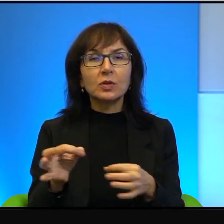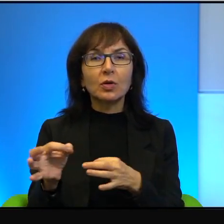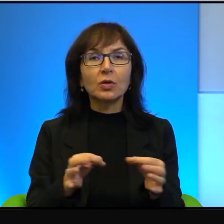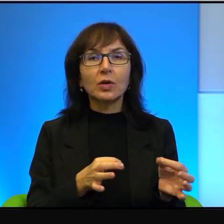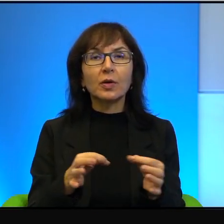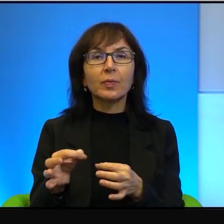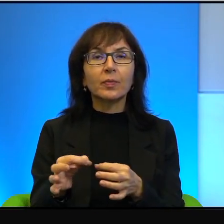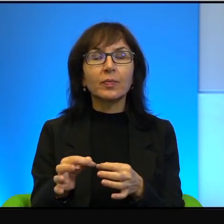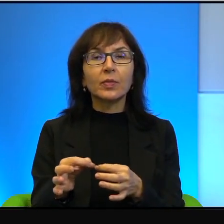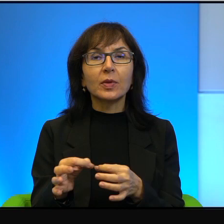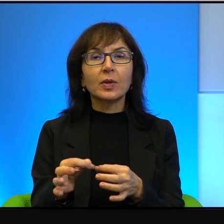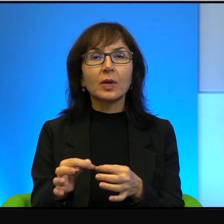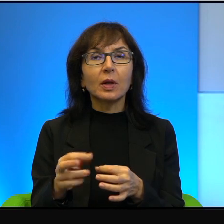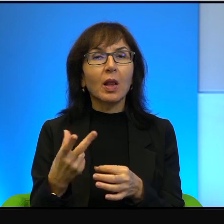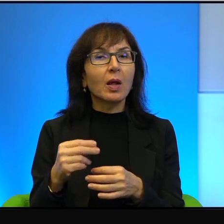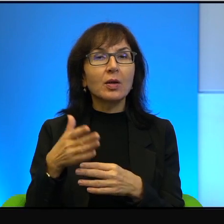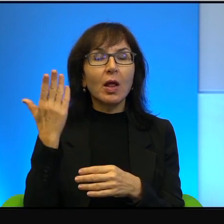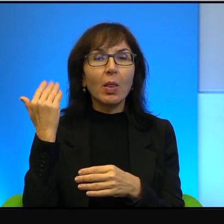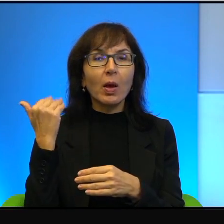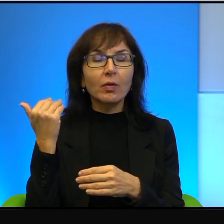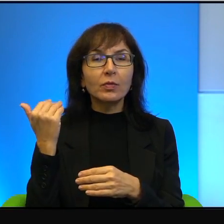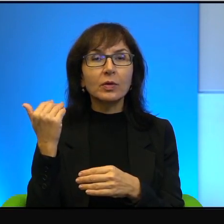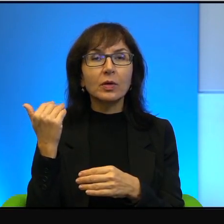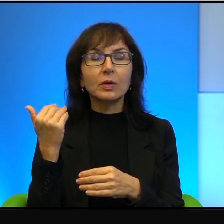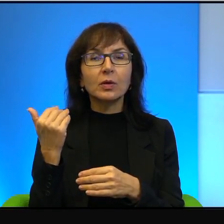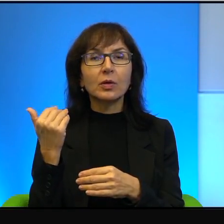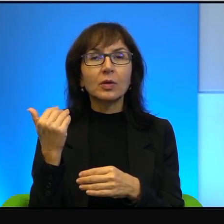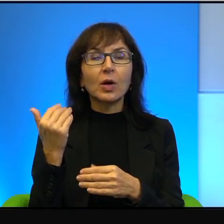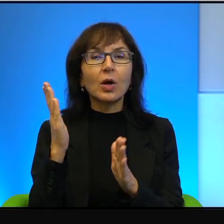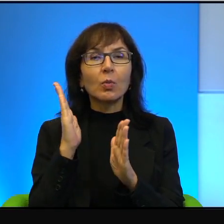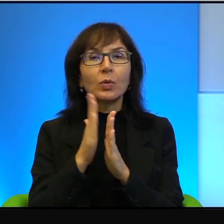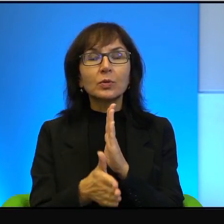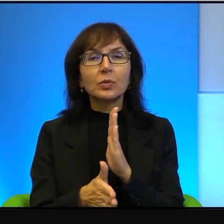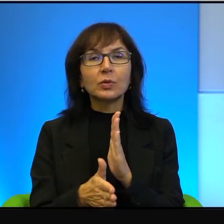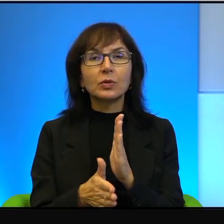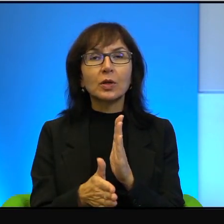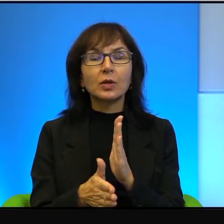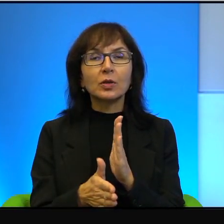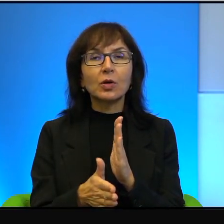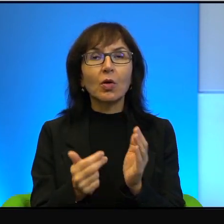ale tak niedawno w gruncie rzeczy i tak bezpośrednio nas dotyczy,